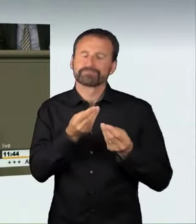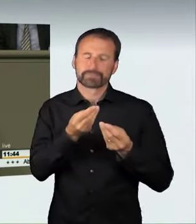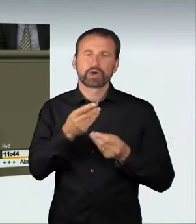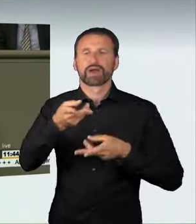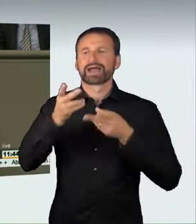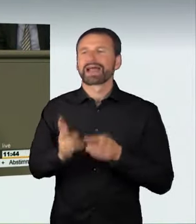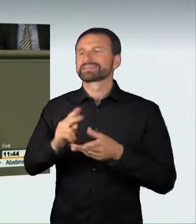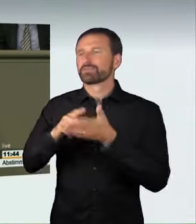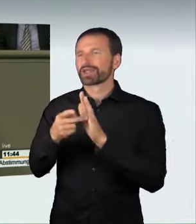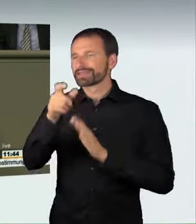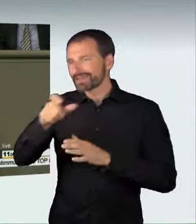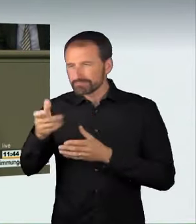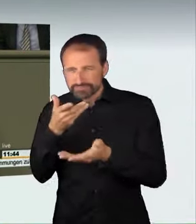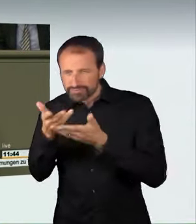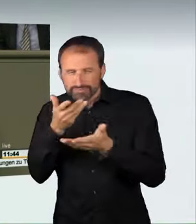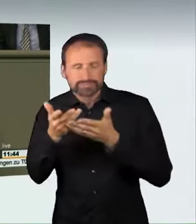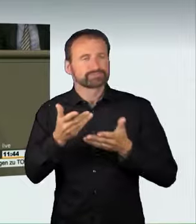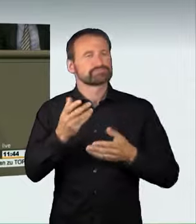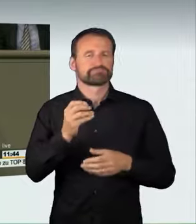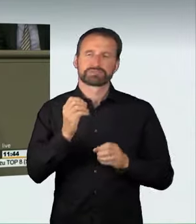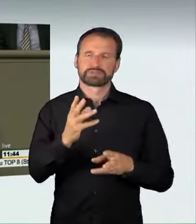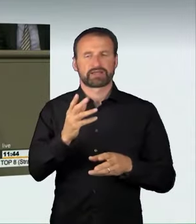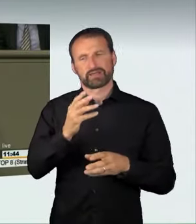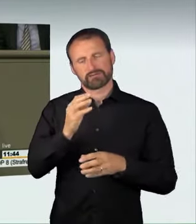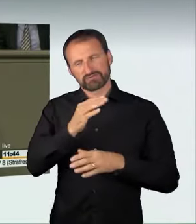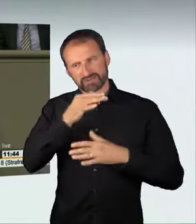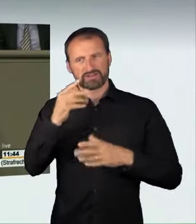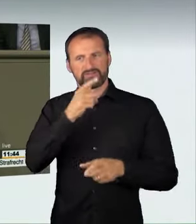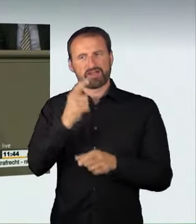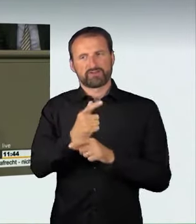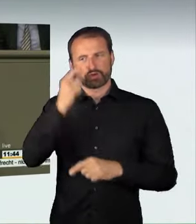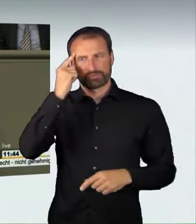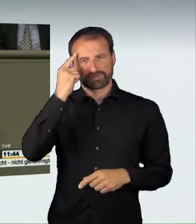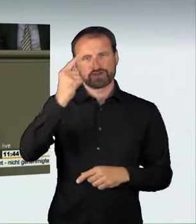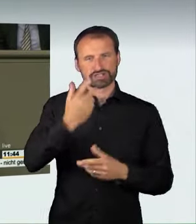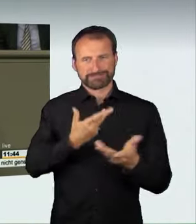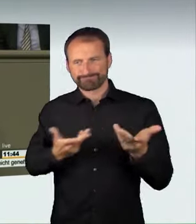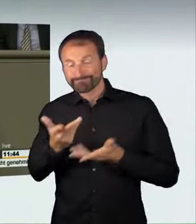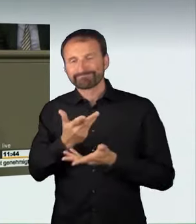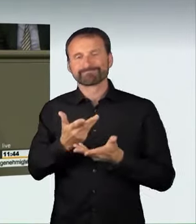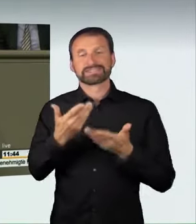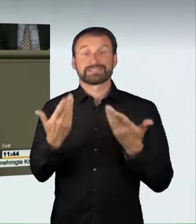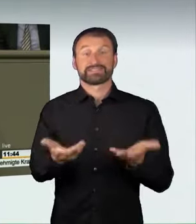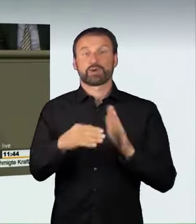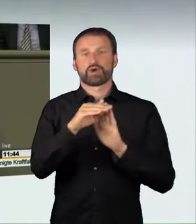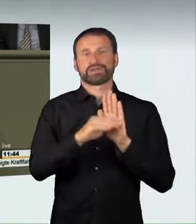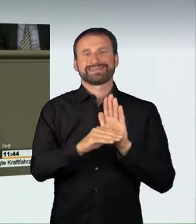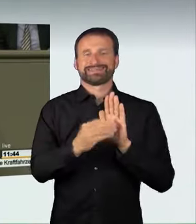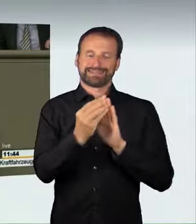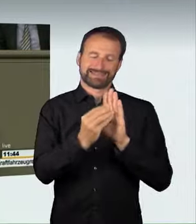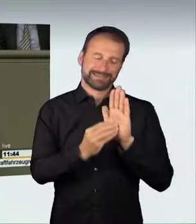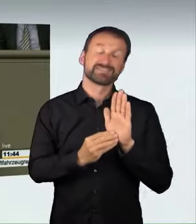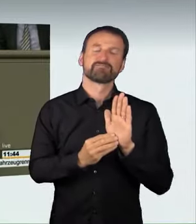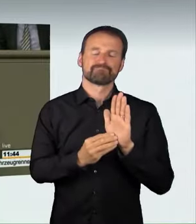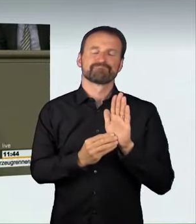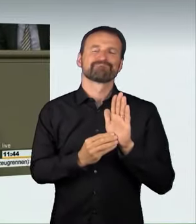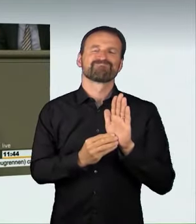sind und ein Gesetz geschaffen haben, das diesen sehr schwierigen Komplex